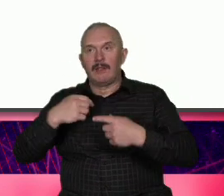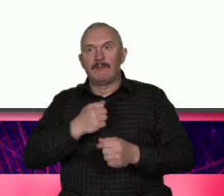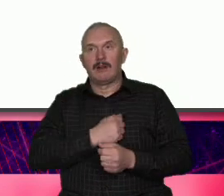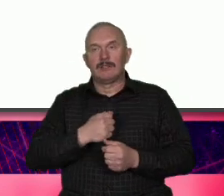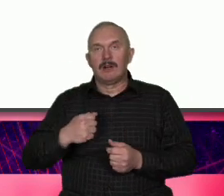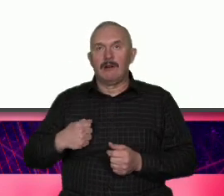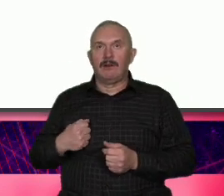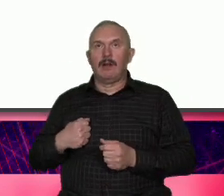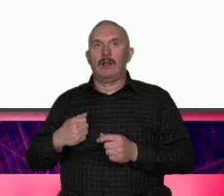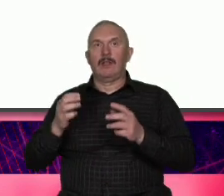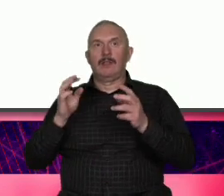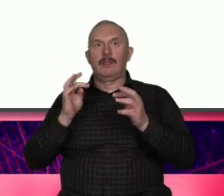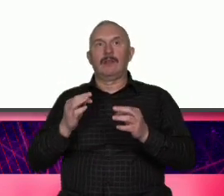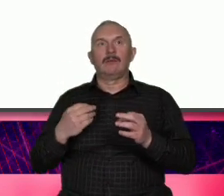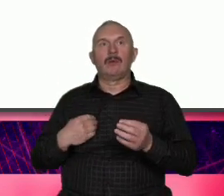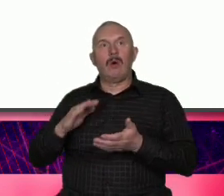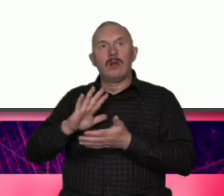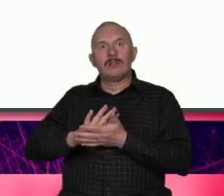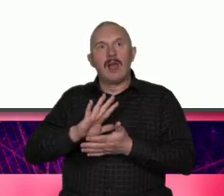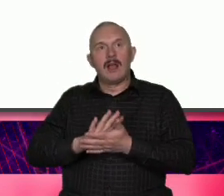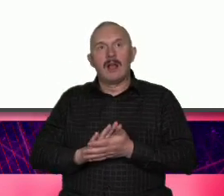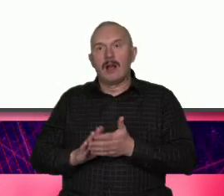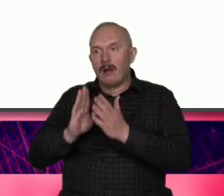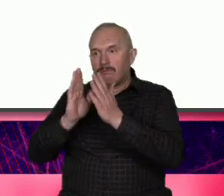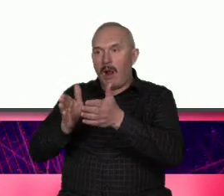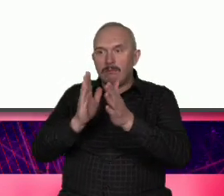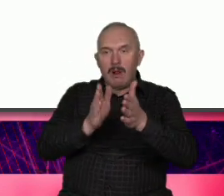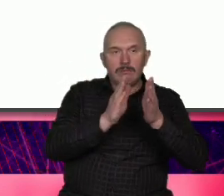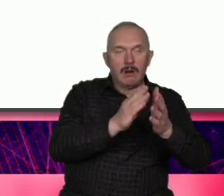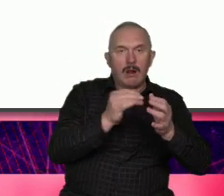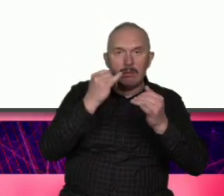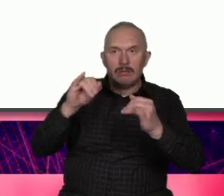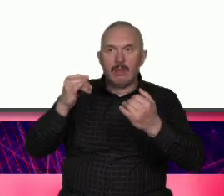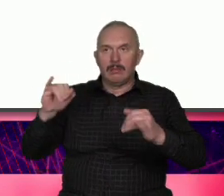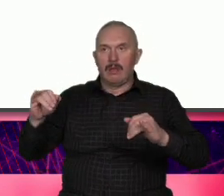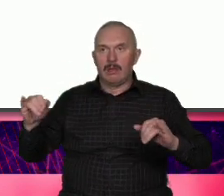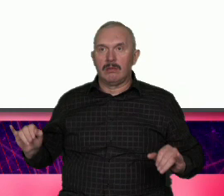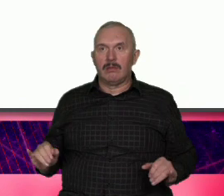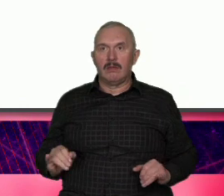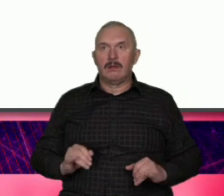pewnych cechach indywidualnych o mówiąc wost egoizmie jadę żyj Warszawie że